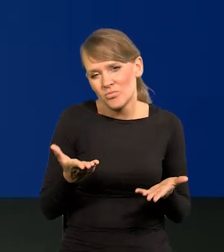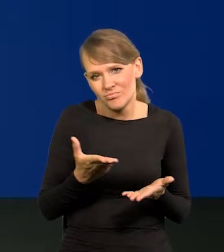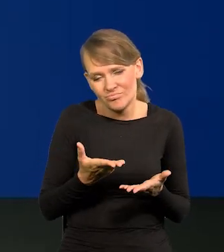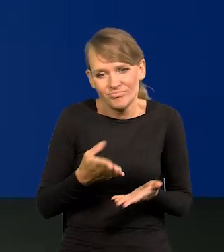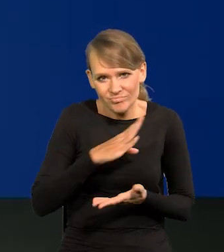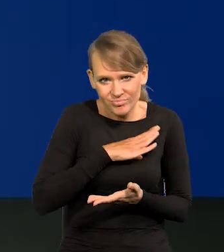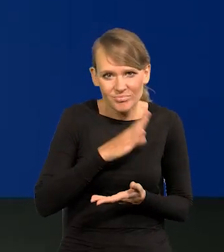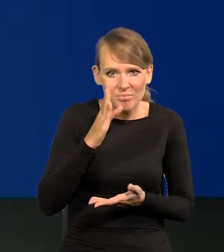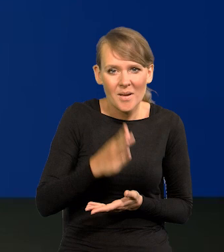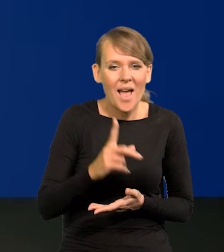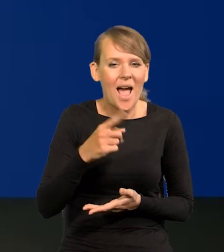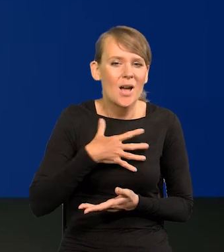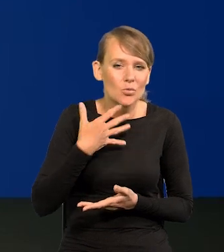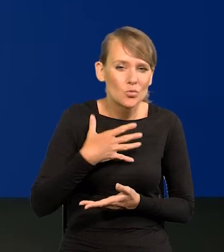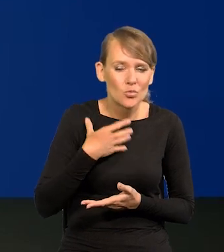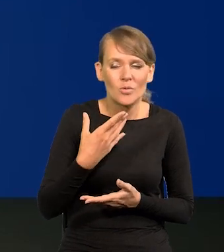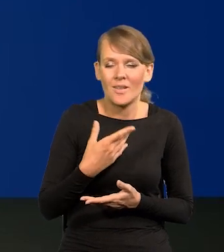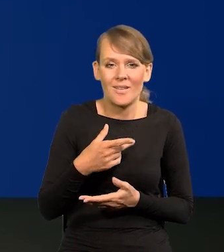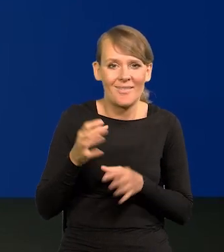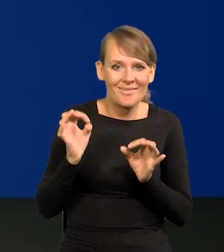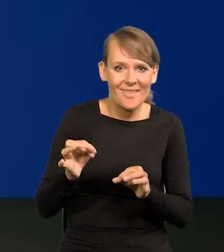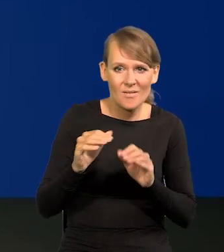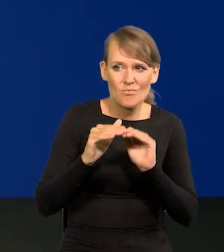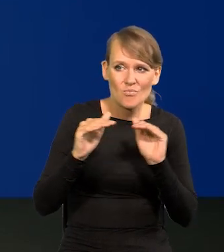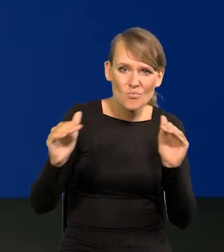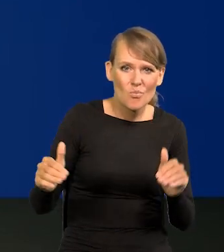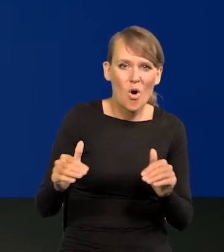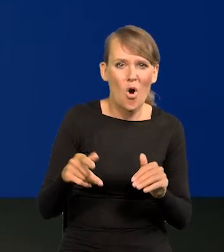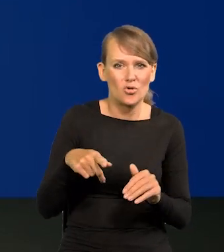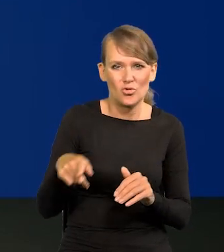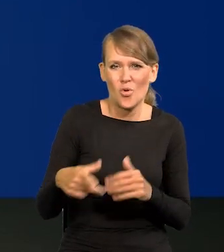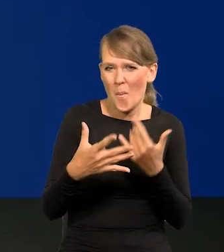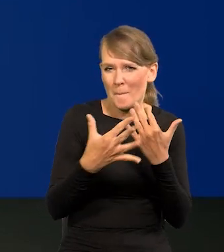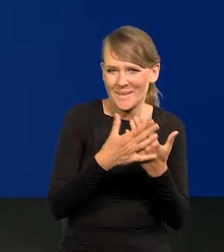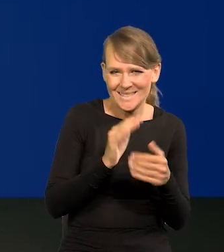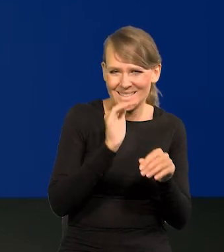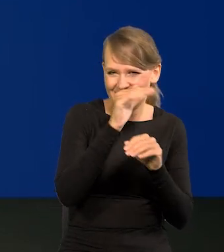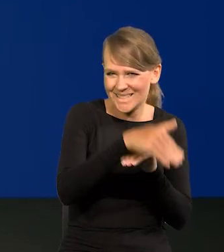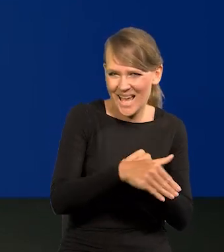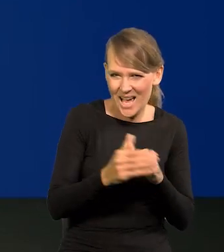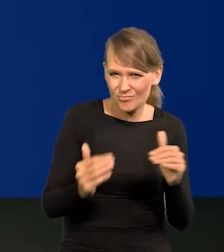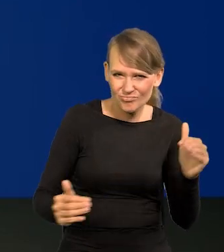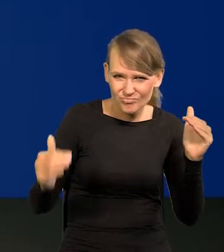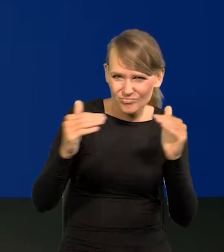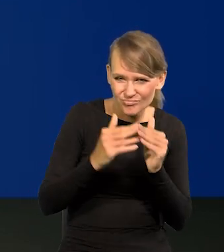że tak blisko w zasięgu mamy dzisiejszy poziom dobrobytu Zachodu jest naprawdę imponujący.